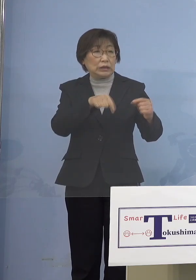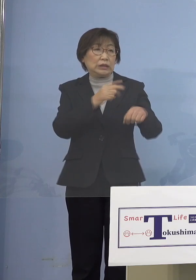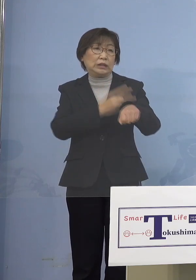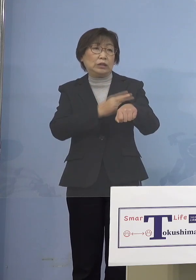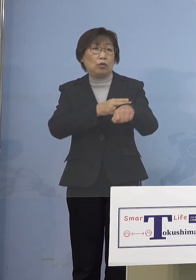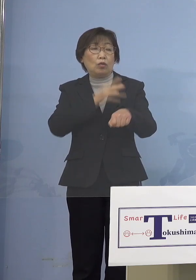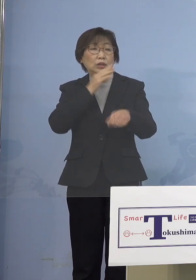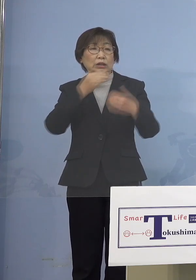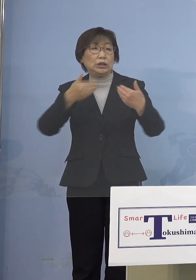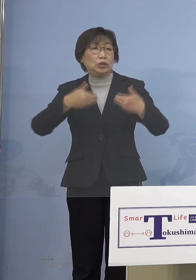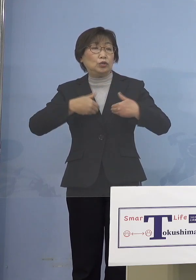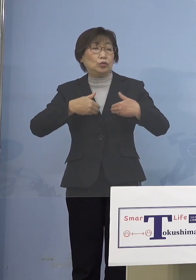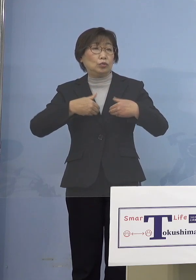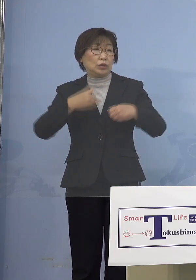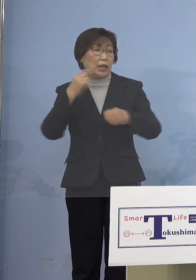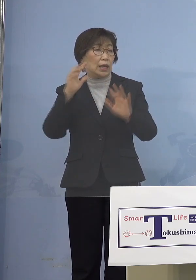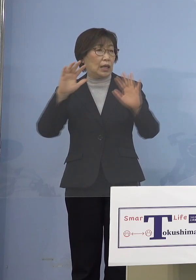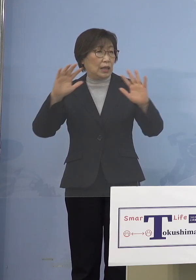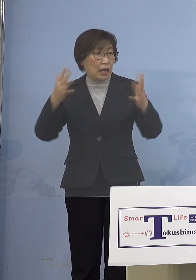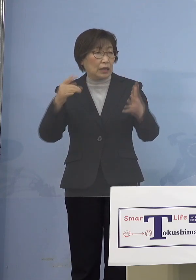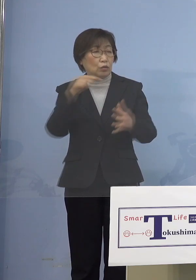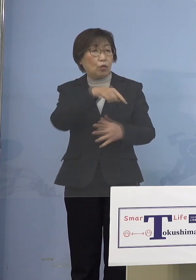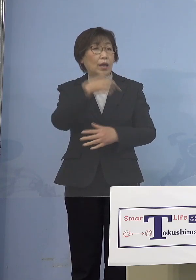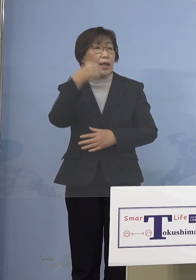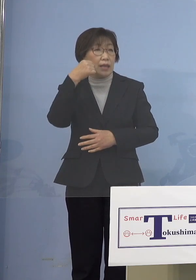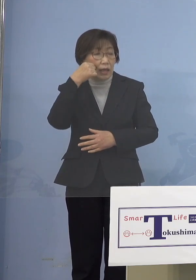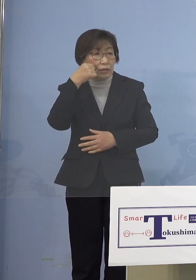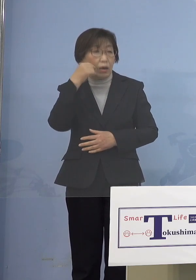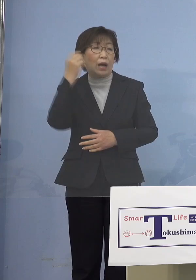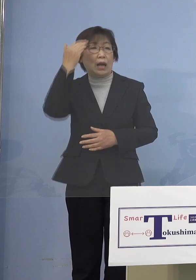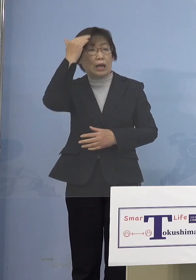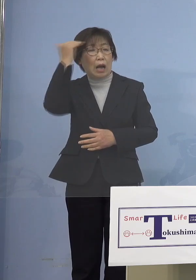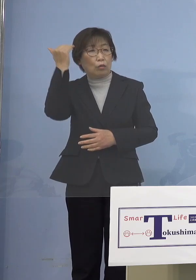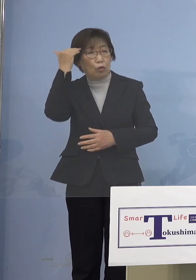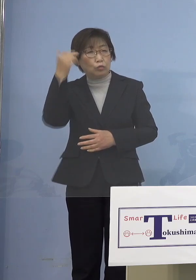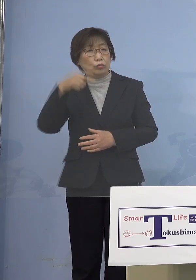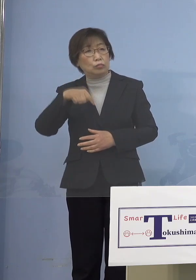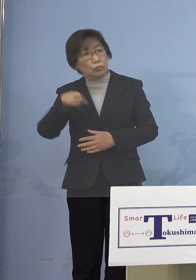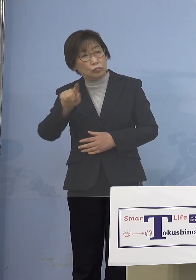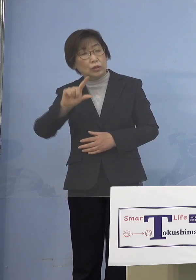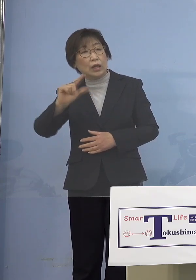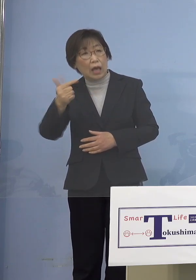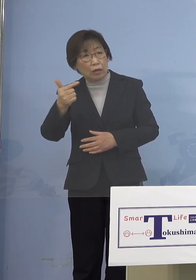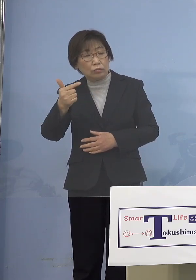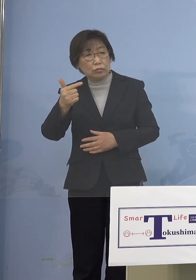今そんな状況になってきているんですね ということでこれまで水際3,500人、1日